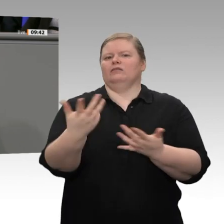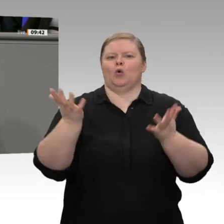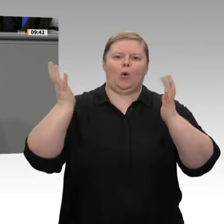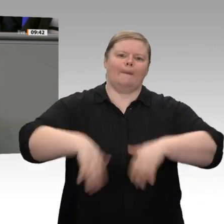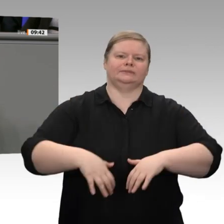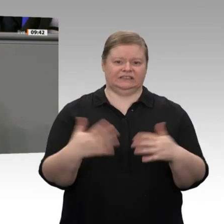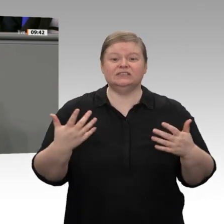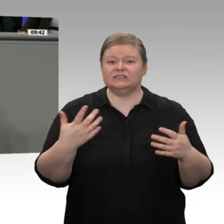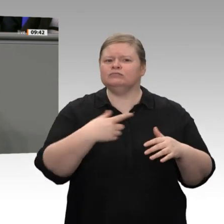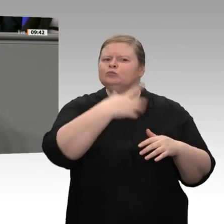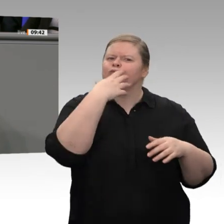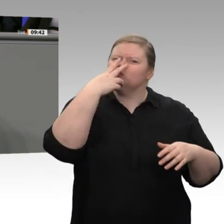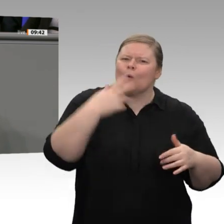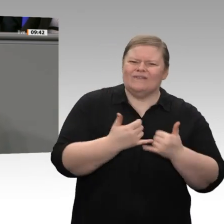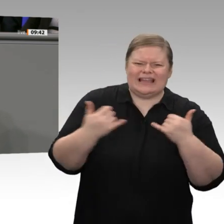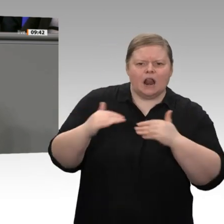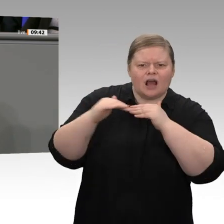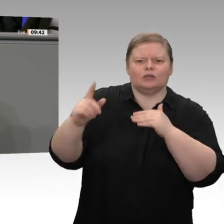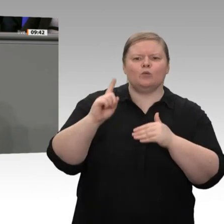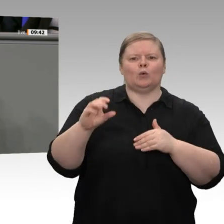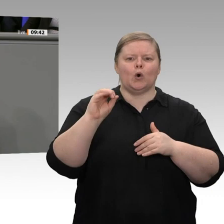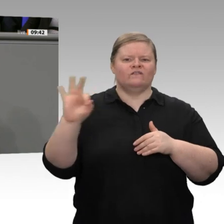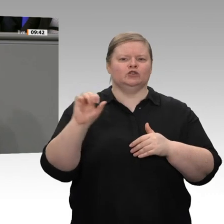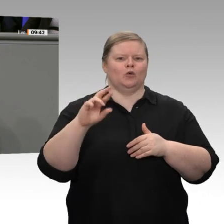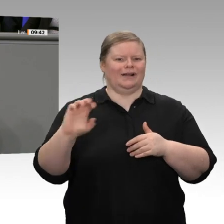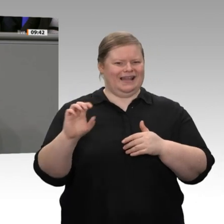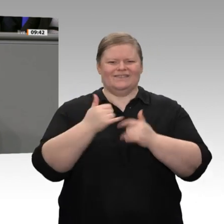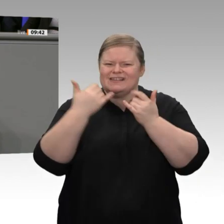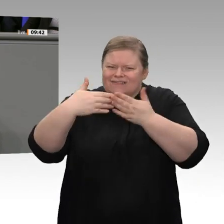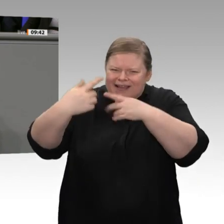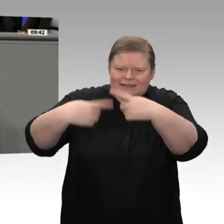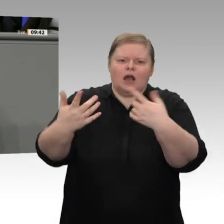mal recht - warten wir seit Wochen vergebens. Was ist mit der Umsetzung Ihrer Industriestrategie?